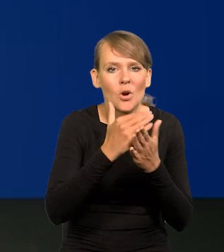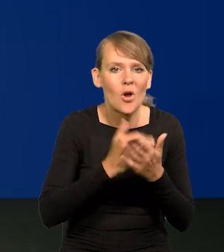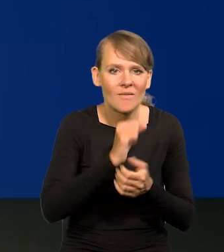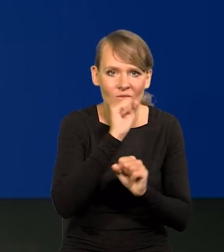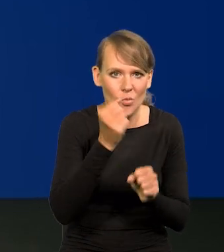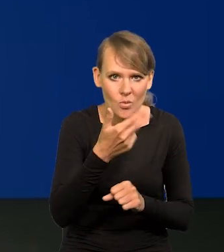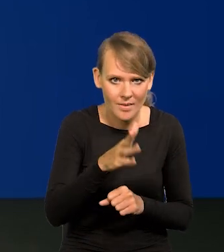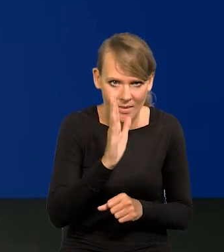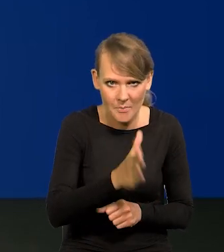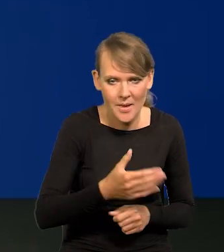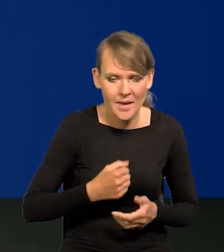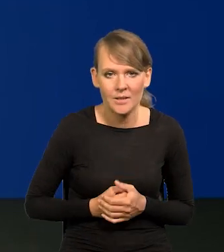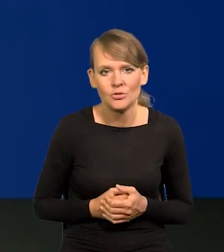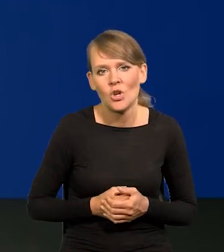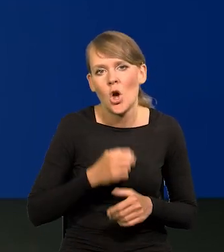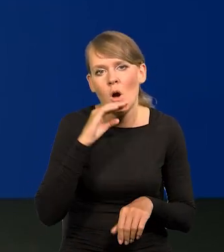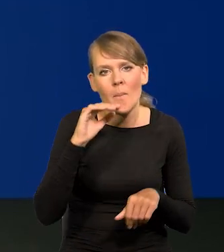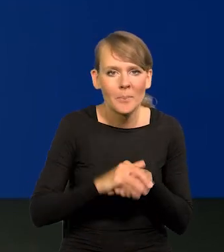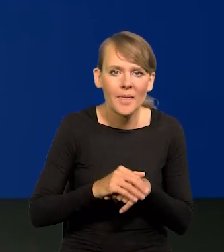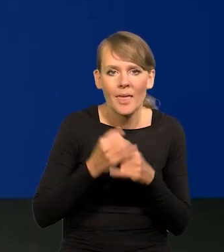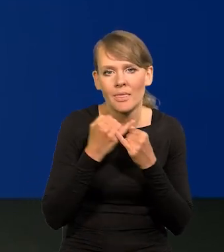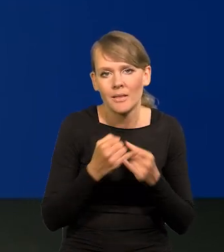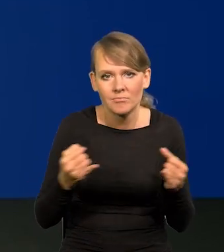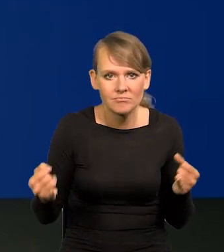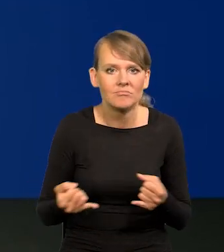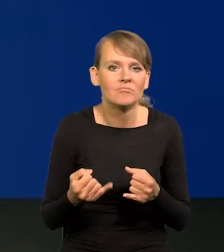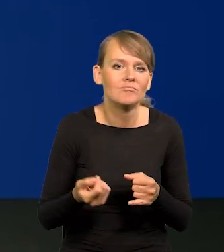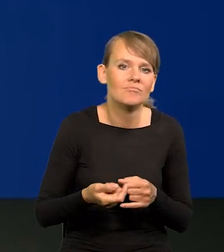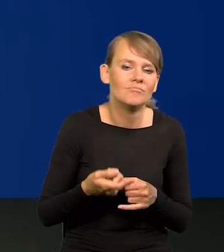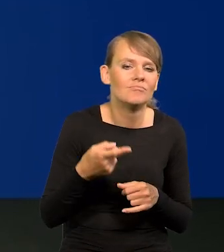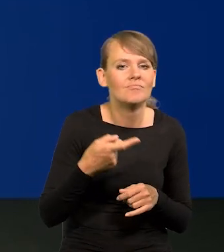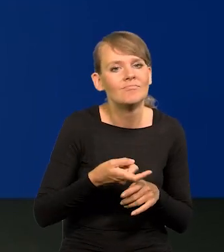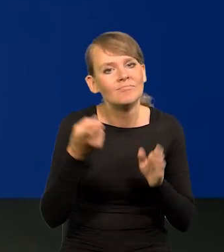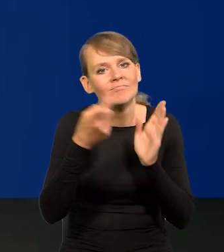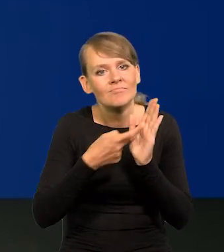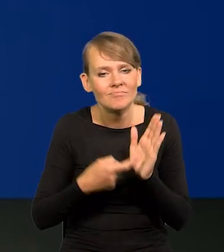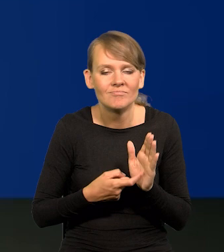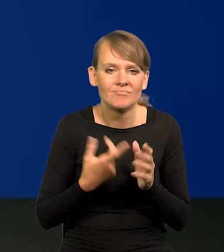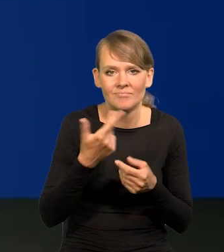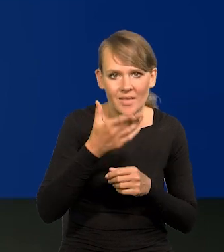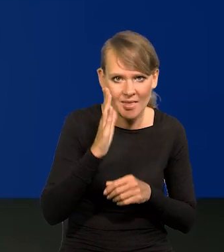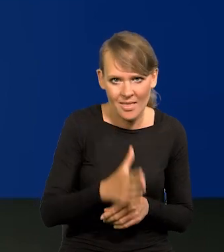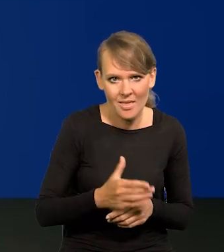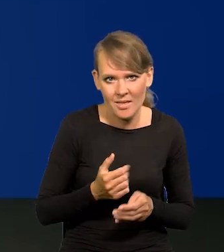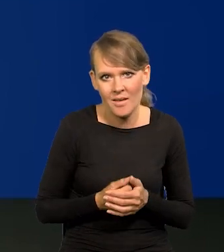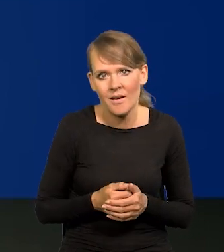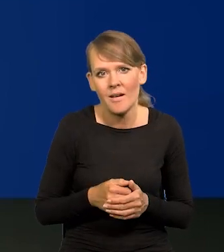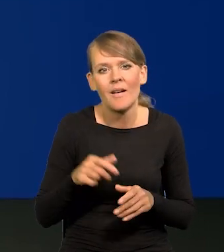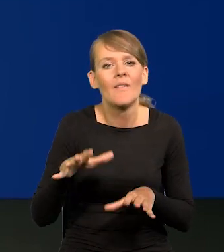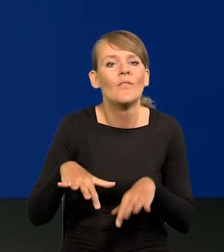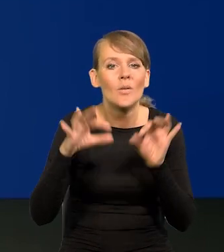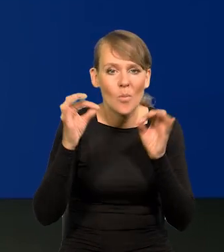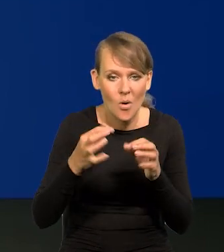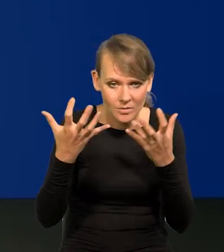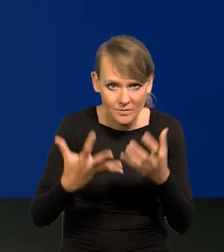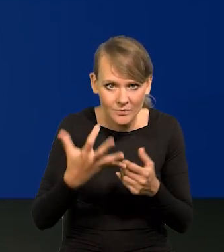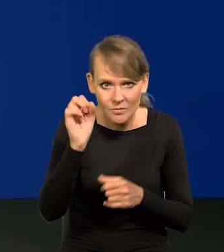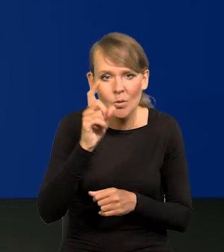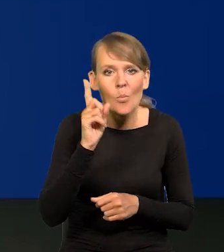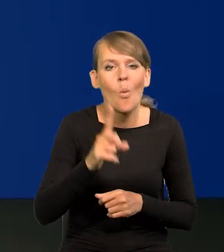obietnic ani postulatów merytorycznych bo się wybory wygrywa emocjami. Trzeba grać na emocjach.